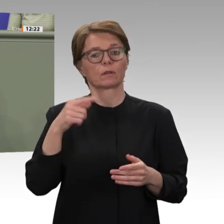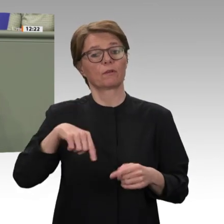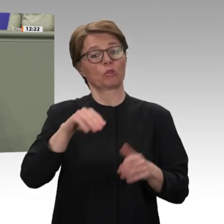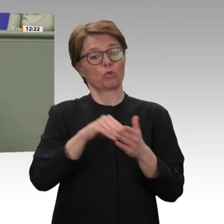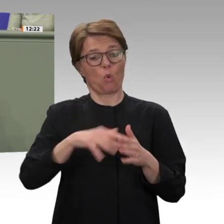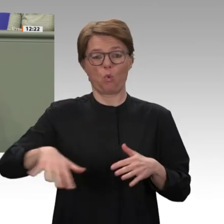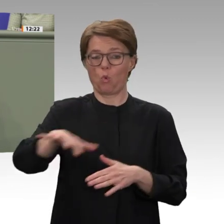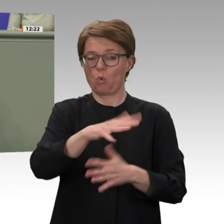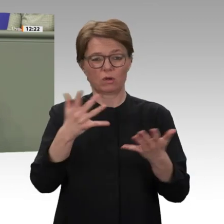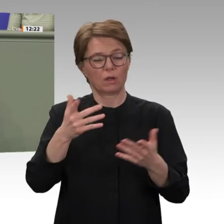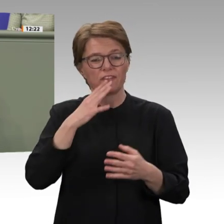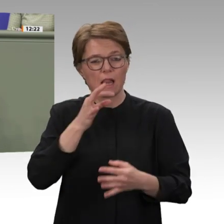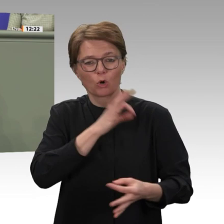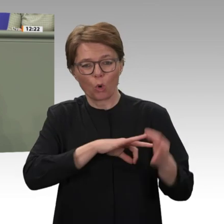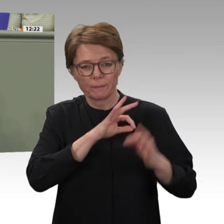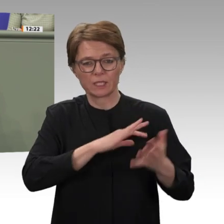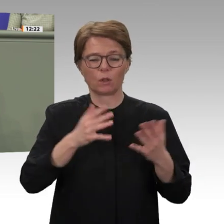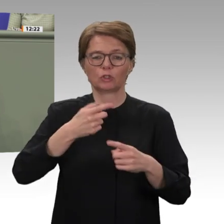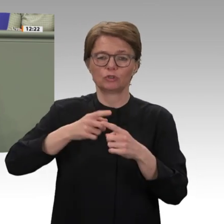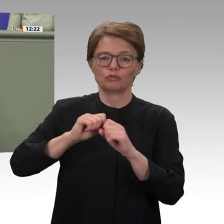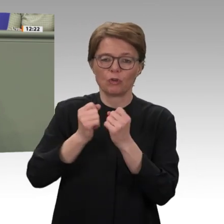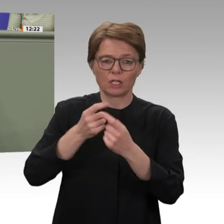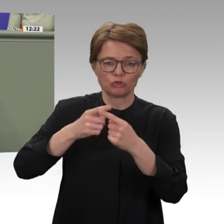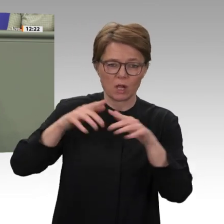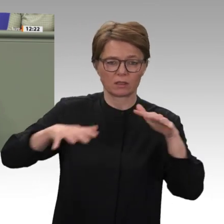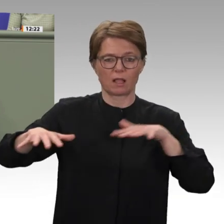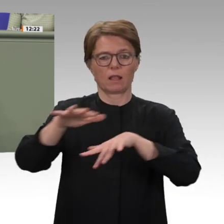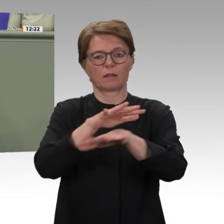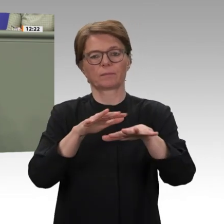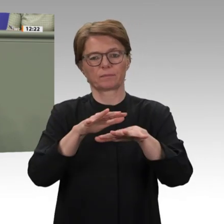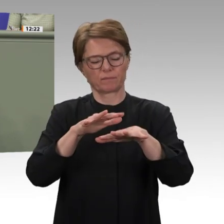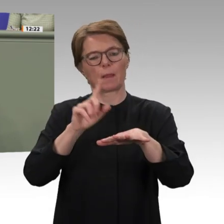des Deutschen Bundestages. UNAMID, um deren Verlängerung es nun heute wieder geht,